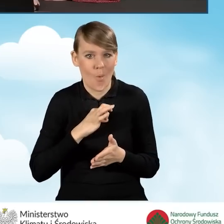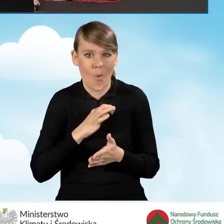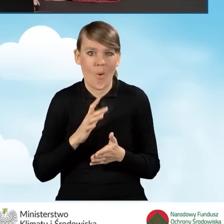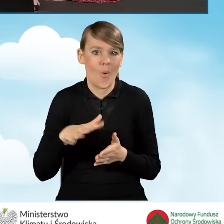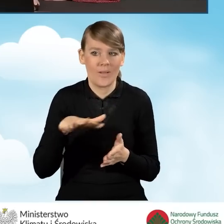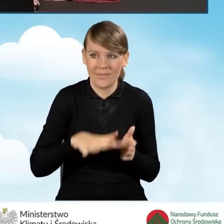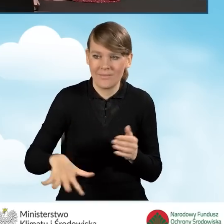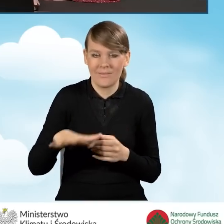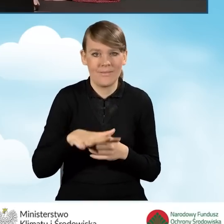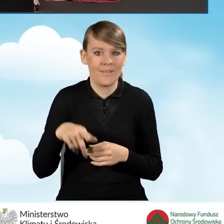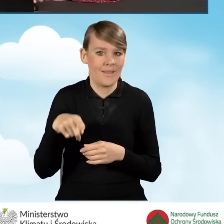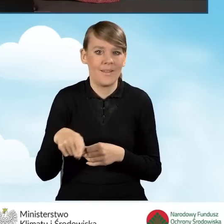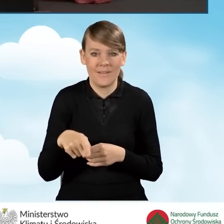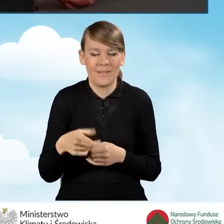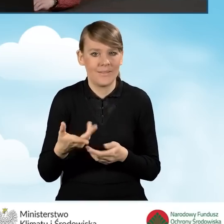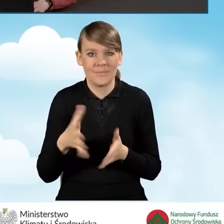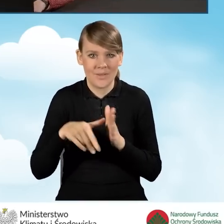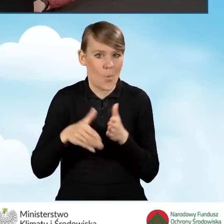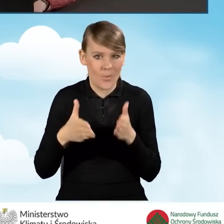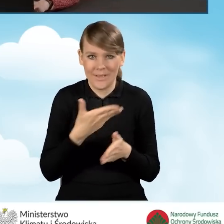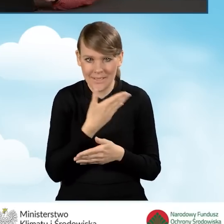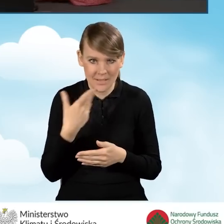nie ma ulicy. Wystarczy, że wpiszemy słowo brak.